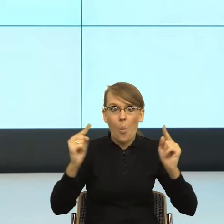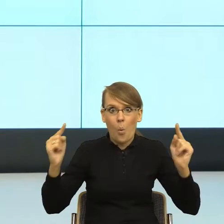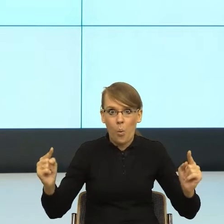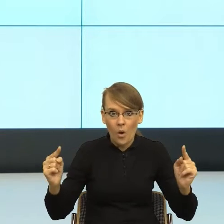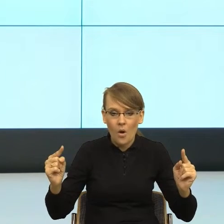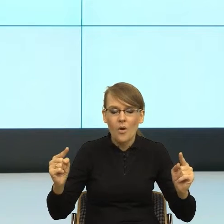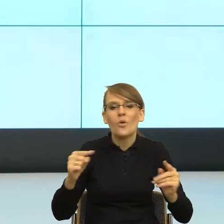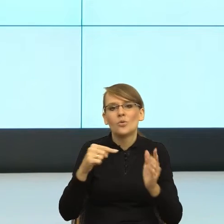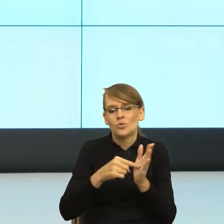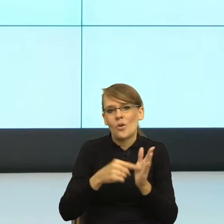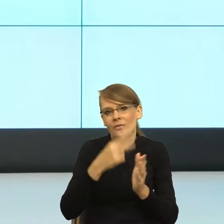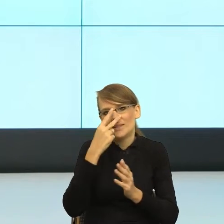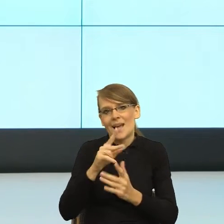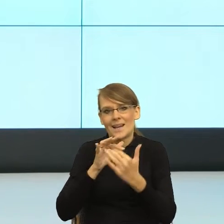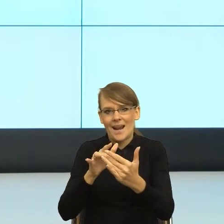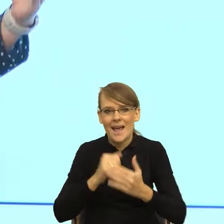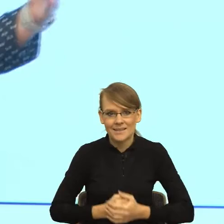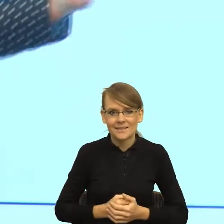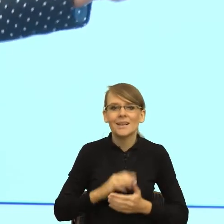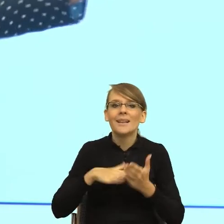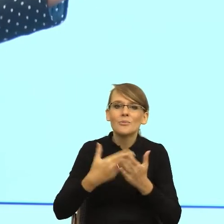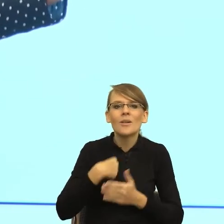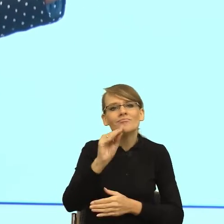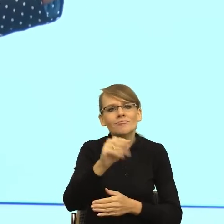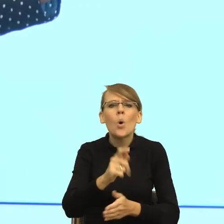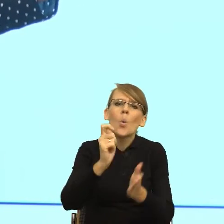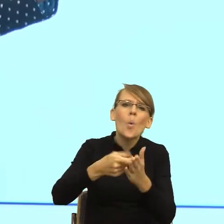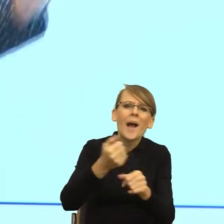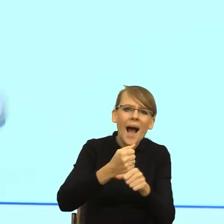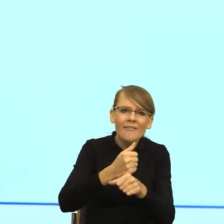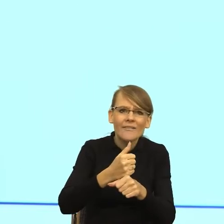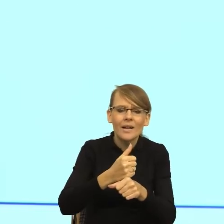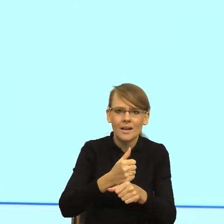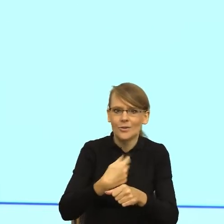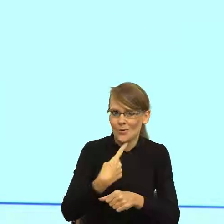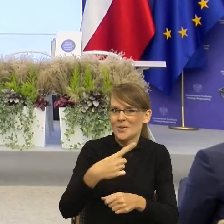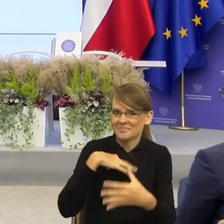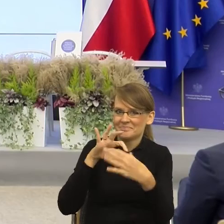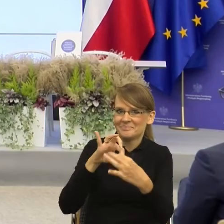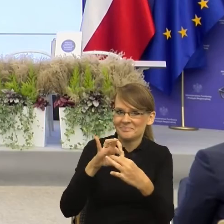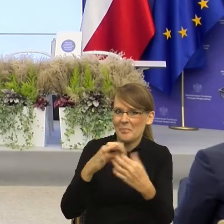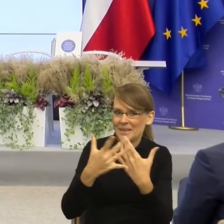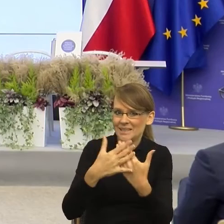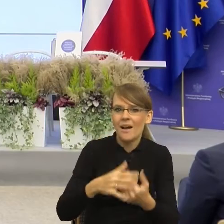Czyli jeśli ja do kogoś mówię kup mi kawę, to jesteśmy blisko. Jeżeli ja bym powiedziała do kolegi Wojtka, z którym znamy się wiele lat